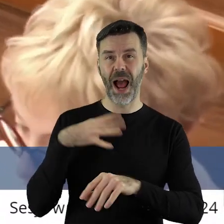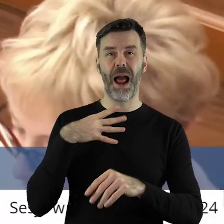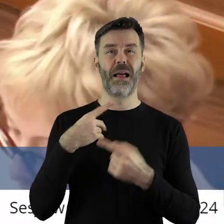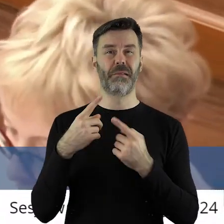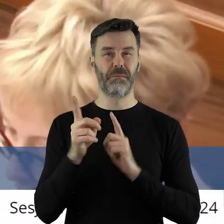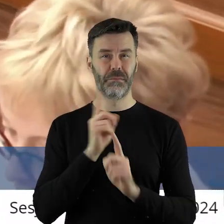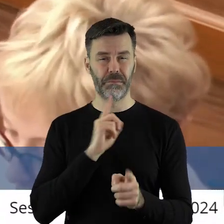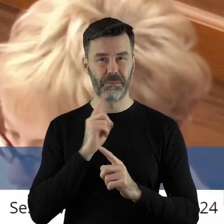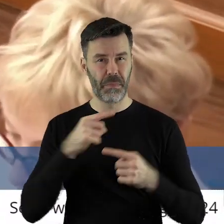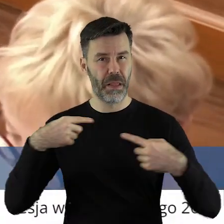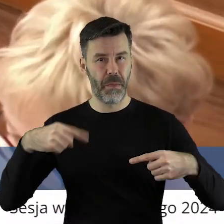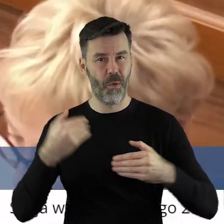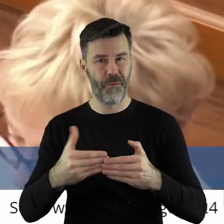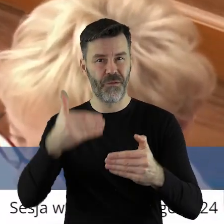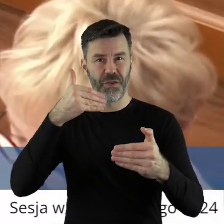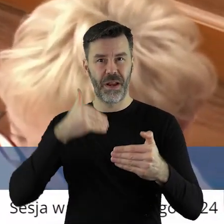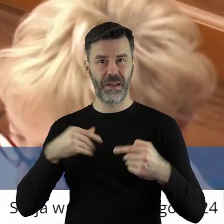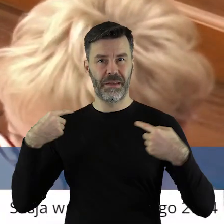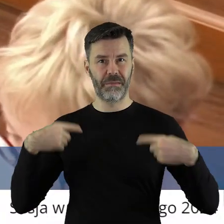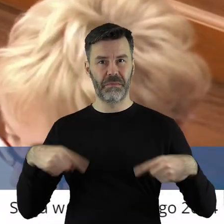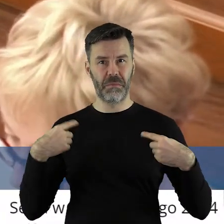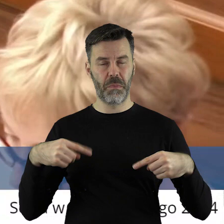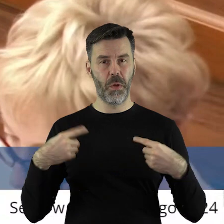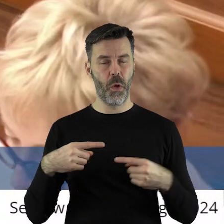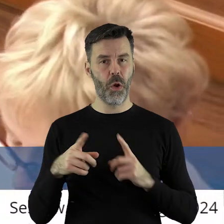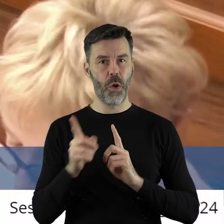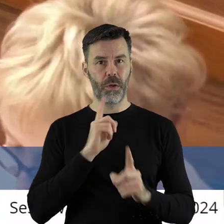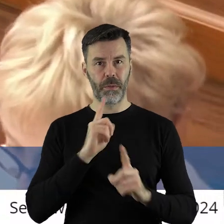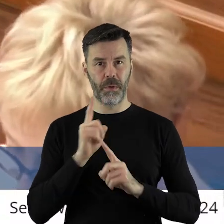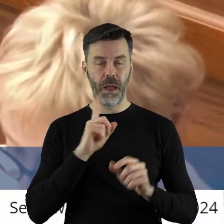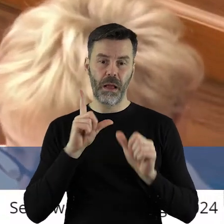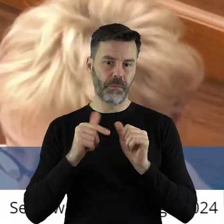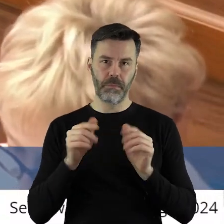że nie było okazji porozmawiać o tym stanowisku troszkę wcześniej,